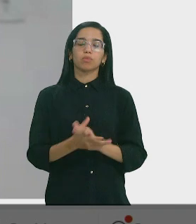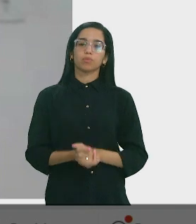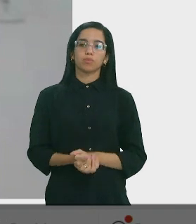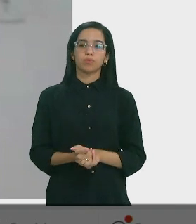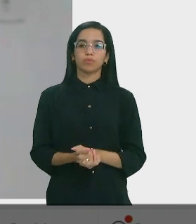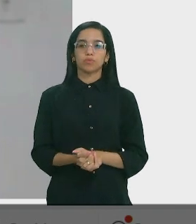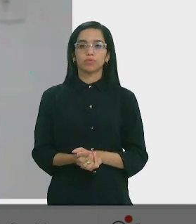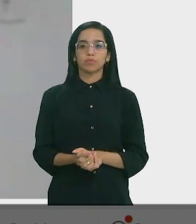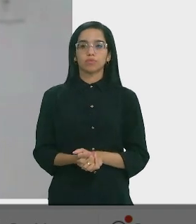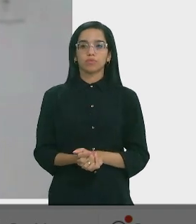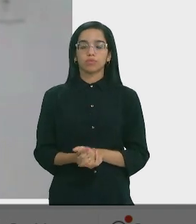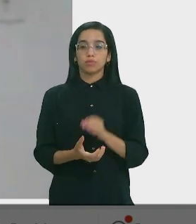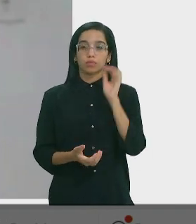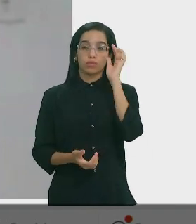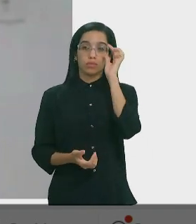Teresa Britto – Dep. Estadual (PV)